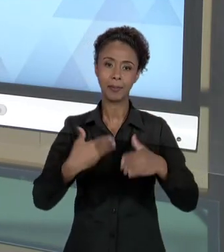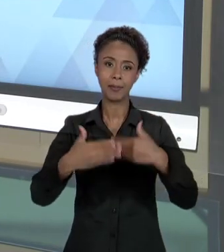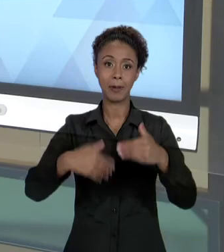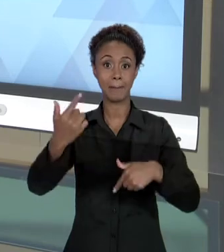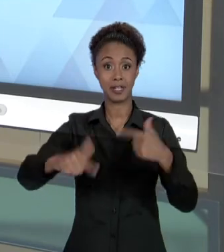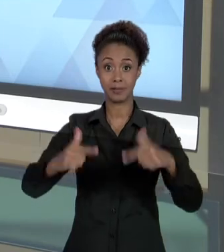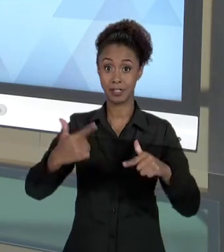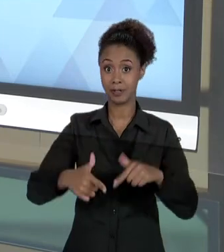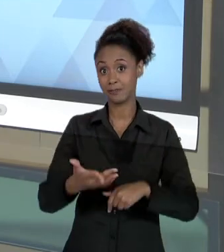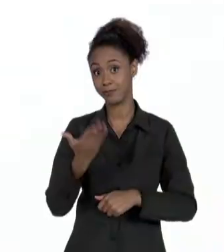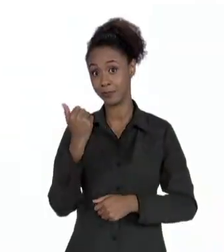VAMOS LÁ?